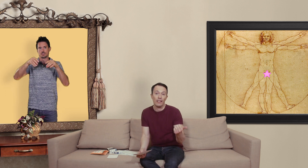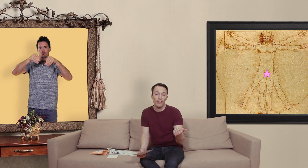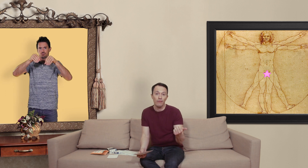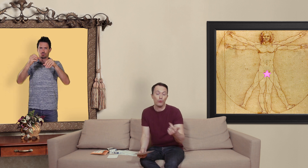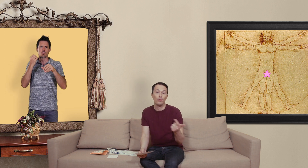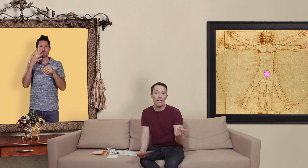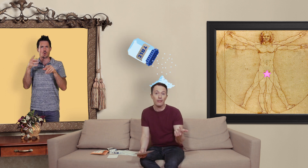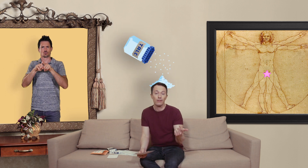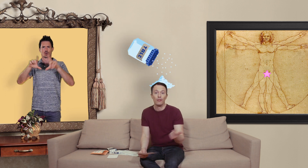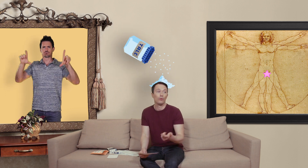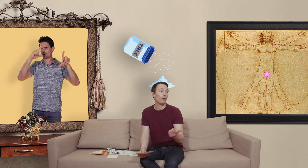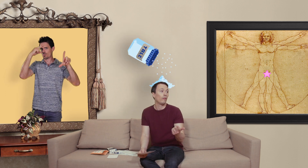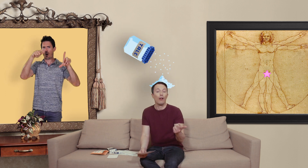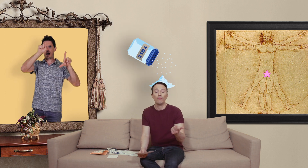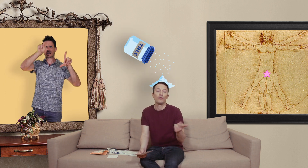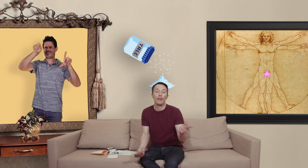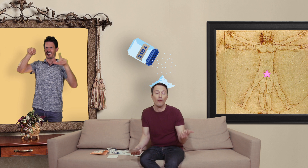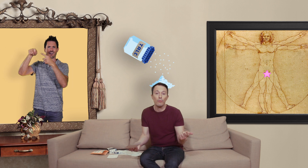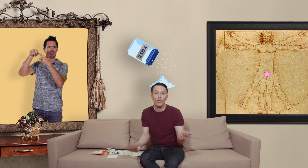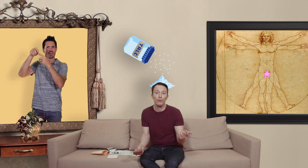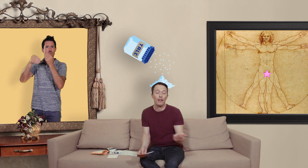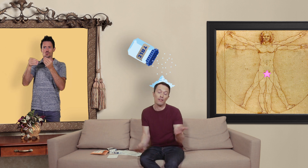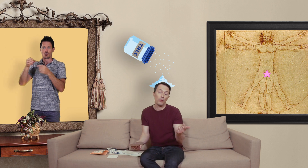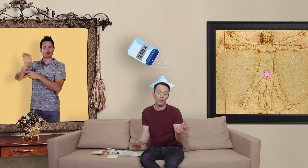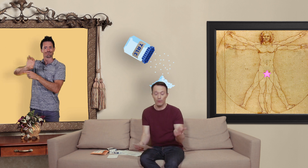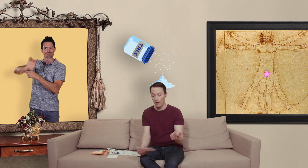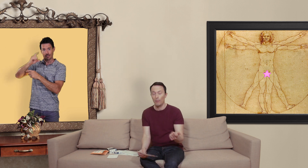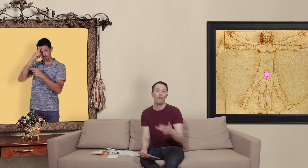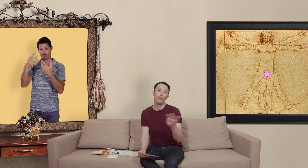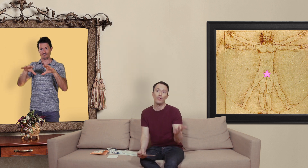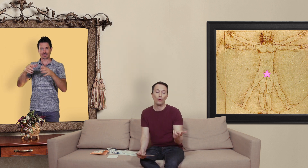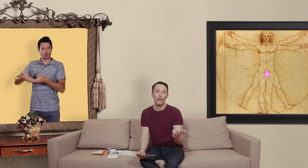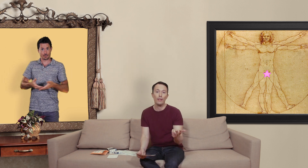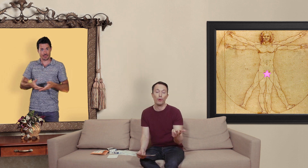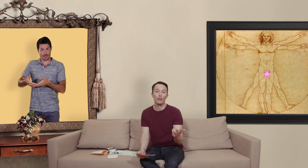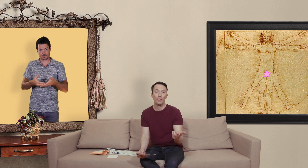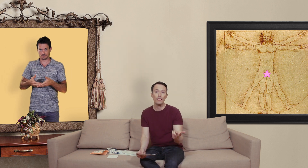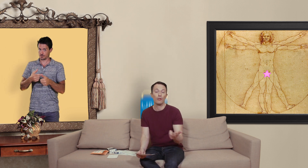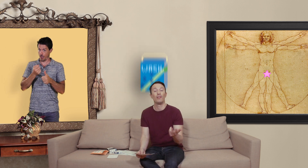crème ou du talc donc voilà si vous avez envie de manger du talc c'est une option mais vous pouvez aussi trouver des produits toxiques comme de la